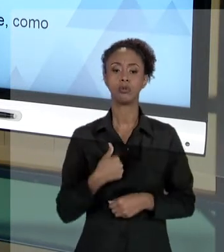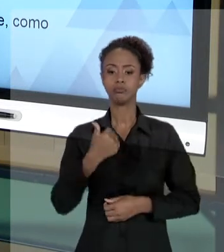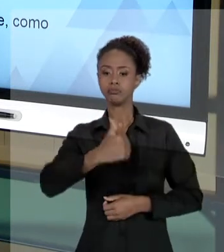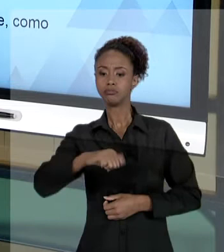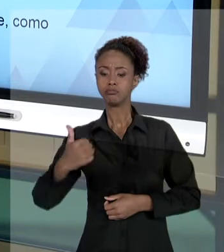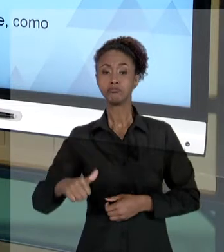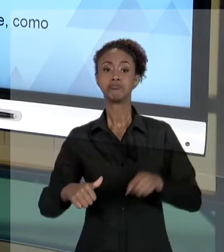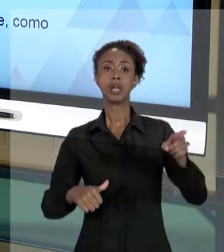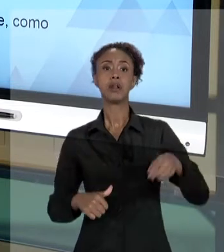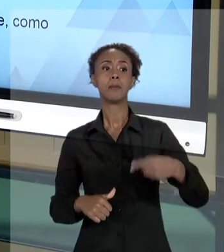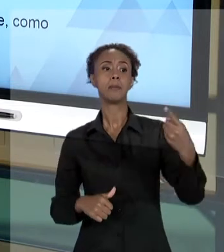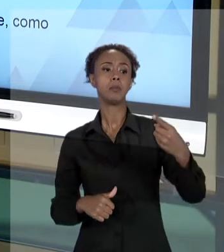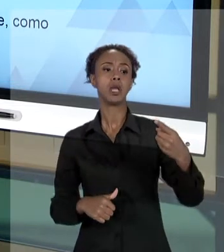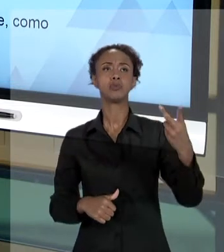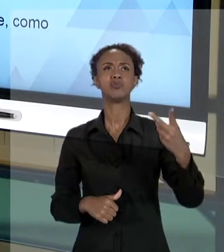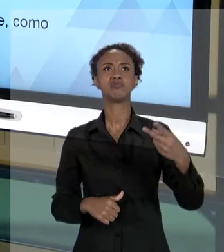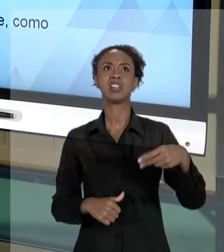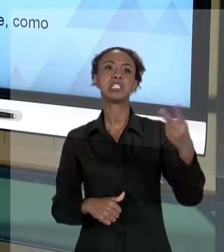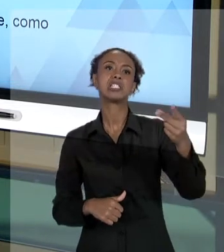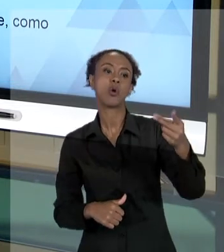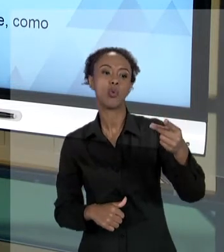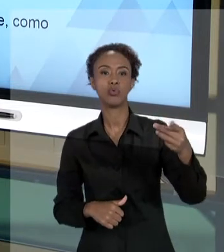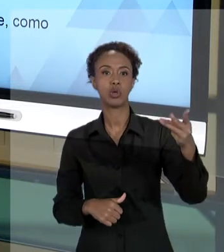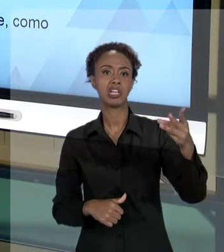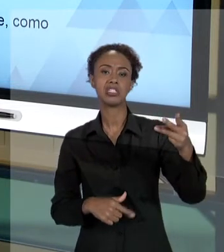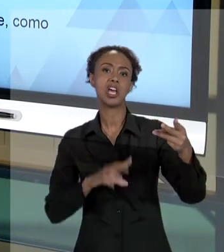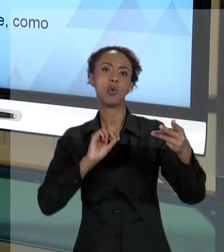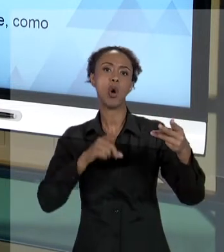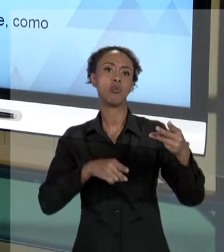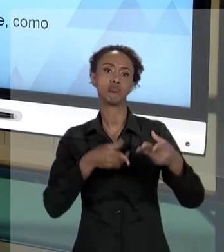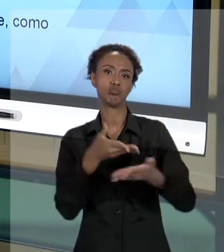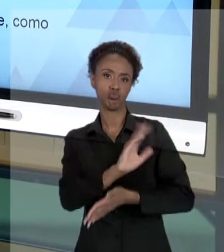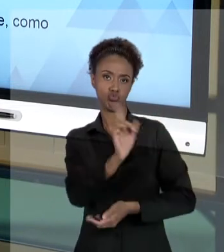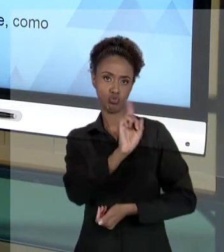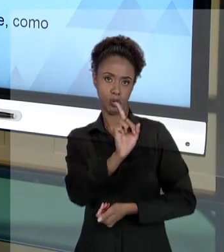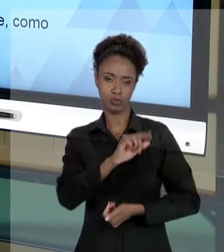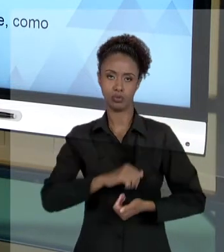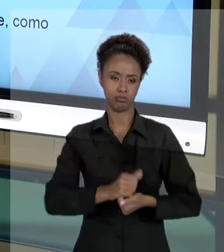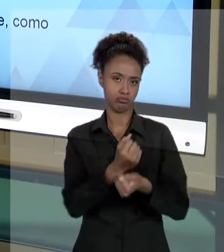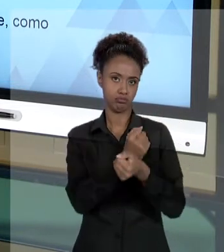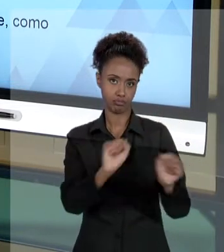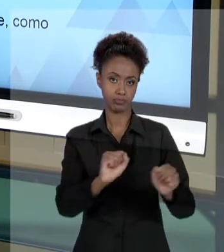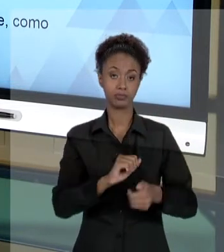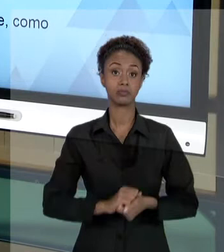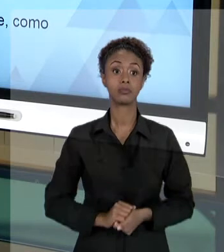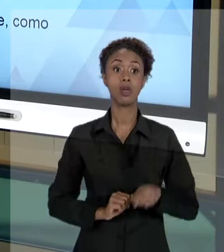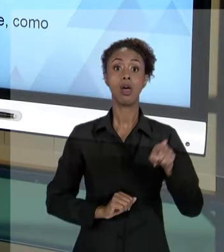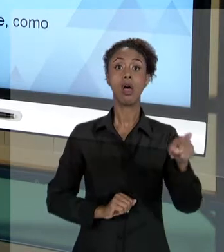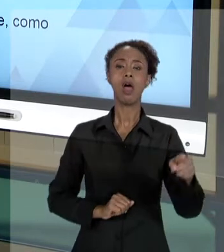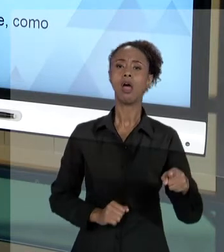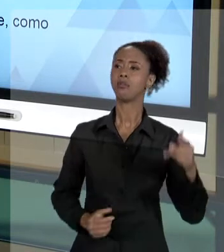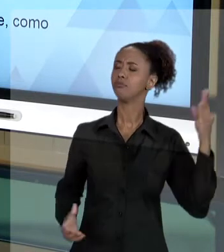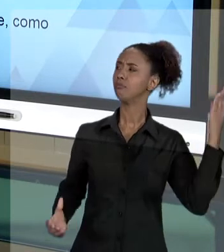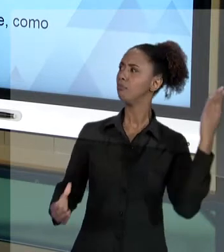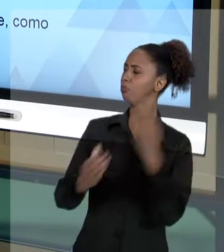LUGAR, OU EVENTUALMENTE, NÃO FOI SELECIONADO. ESSA PESSOA ENTRA COM UMA AÇÃO JUDICIAL QUESTIONANDO ALGUM ASPECTO DO TRABALHO QUE VOCÊ